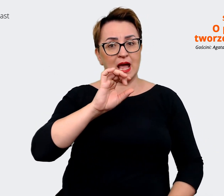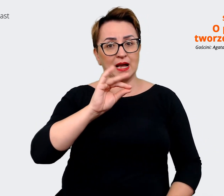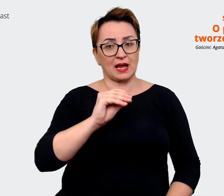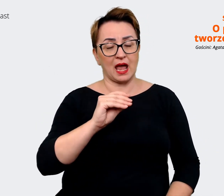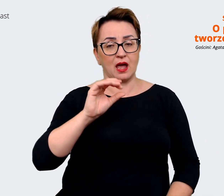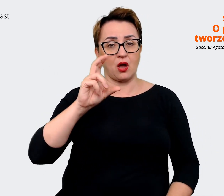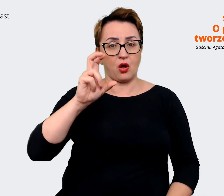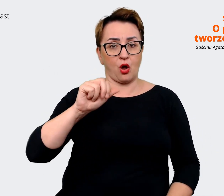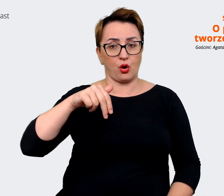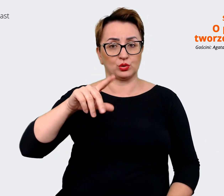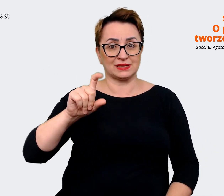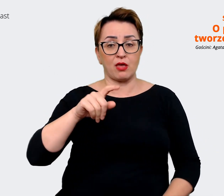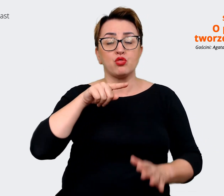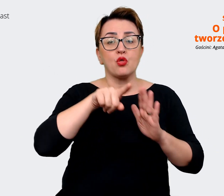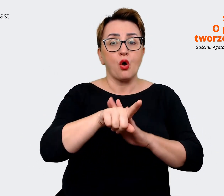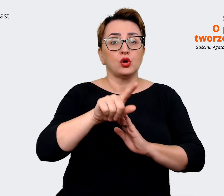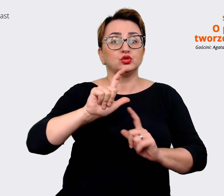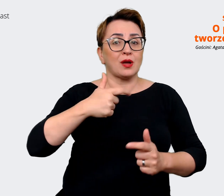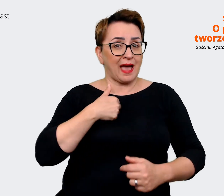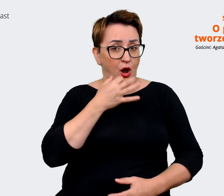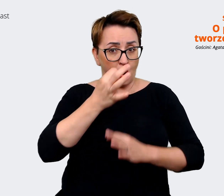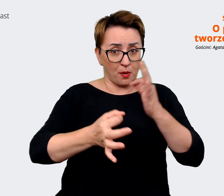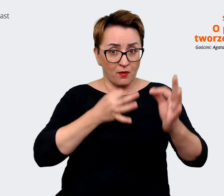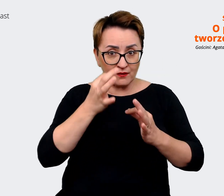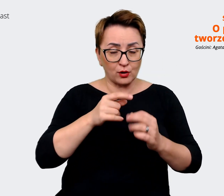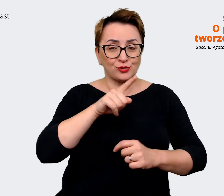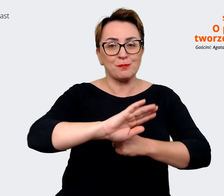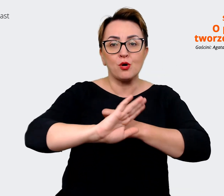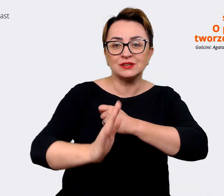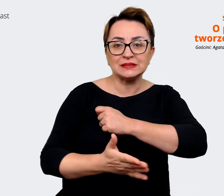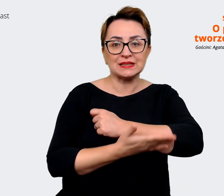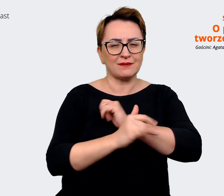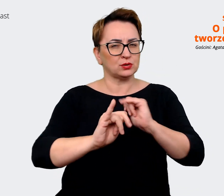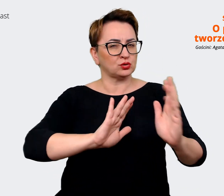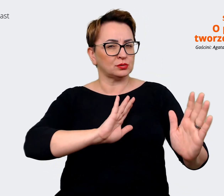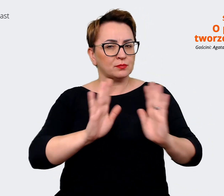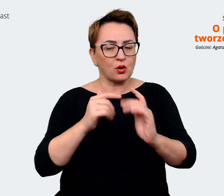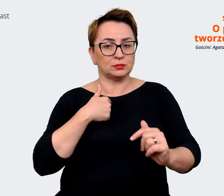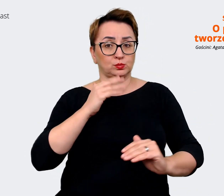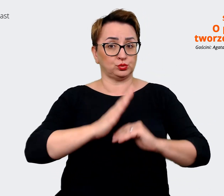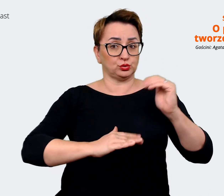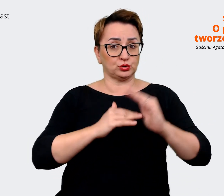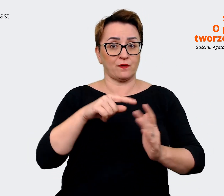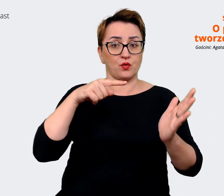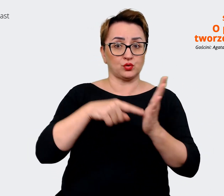jest rzeczywiście też podstawą do tego, w jaki sposób zbudowaliśmy naszą stronę internetową,